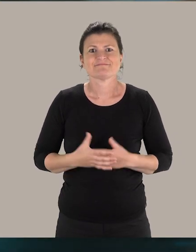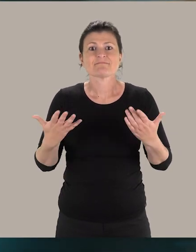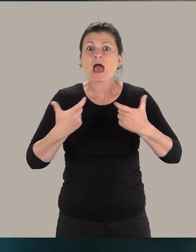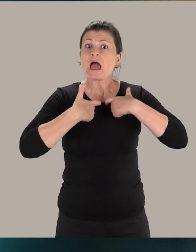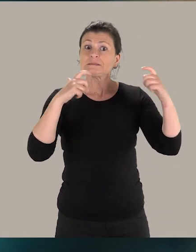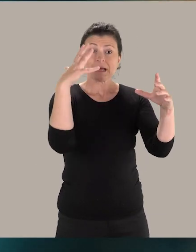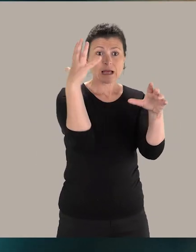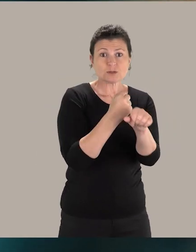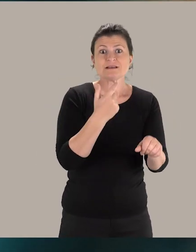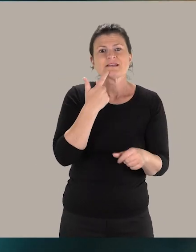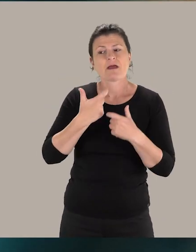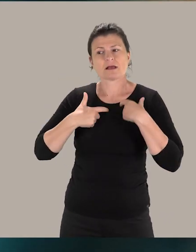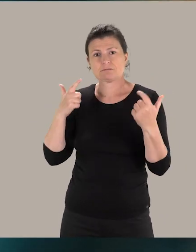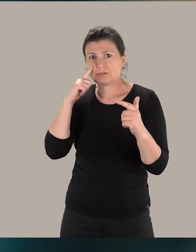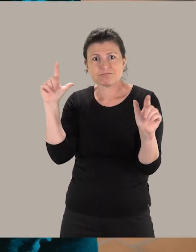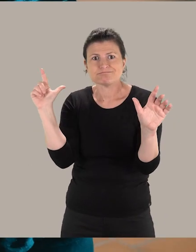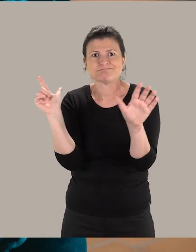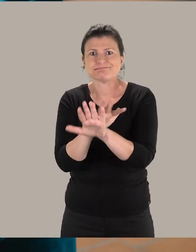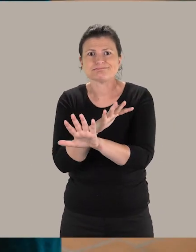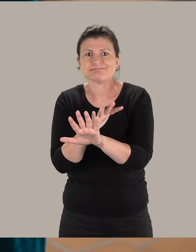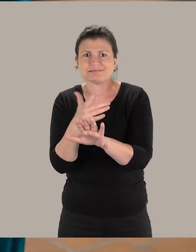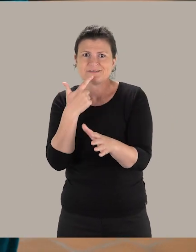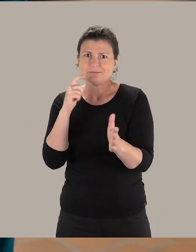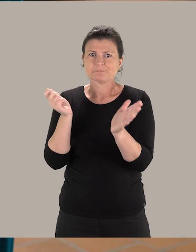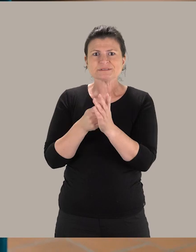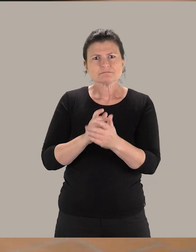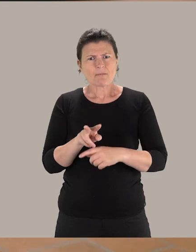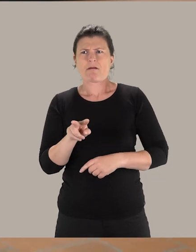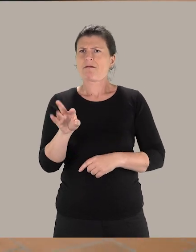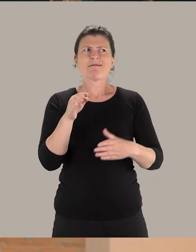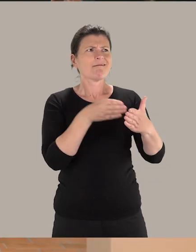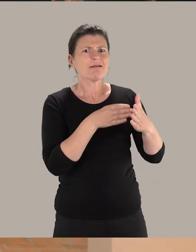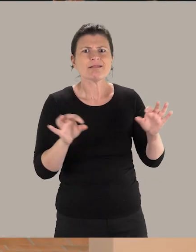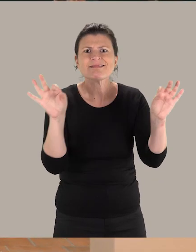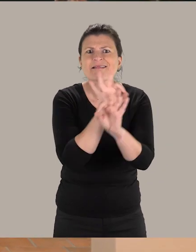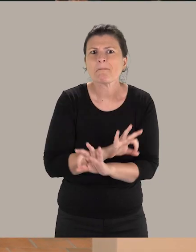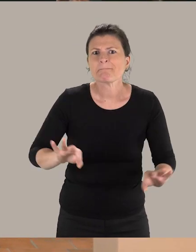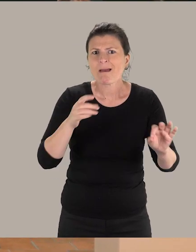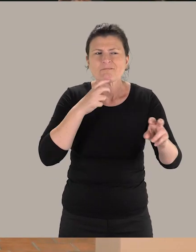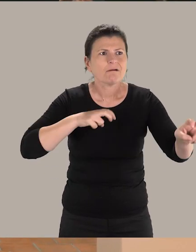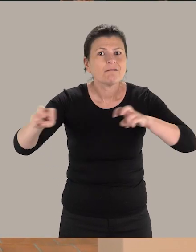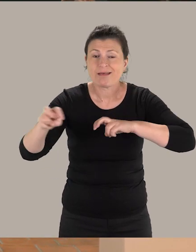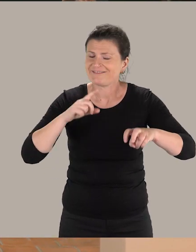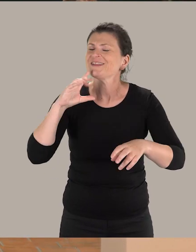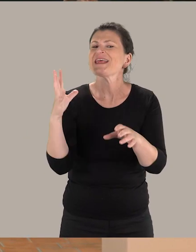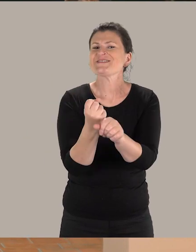Une accessibilité réussie, c'est une accessibilité qui ne se voit pas. C'est-à-dire que c'est au moment où l'on se rend compte qu'on a aucun obstacle, que là tout est réussi.